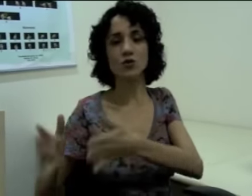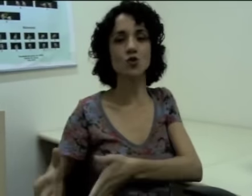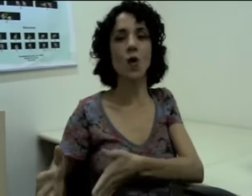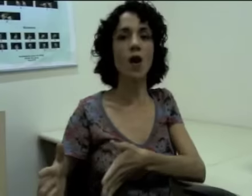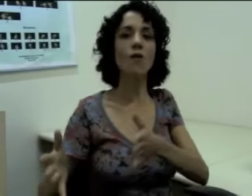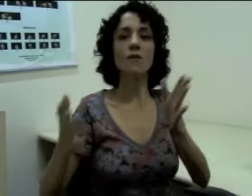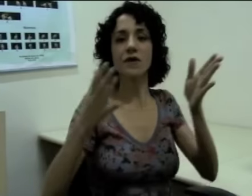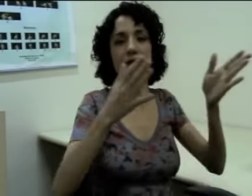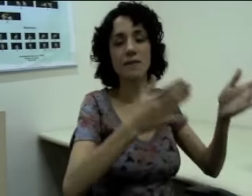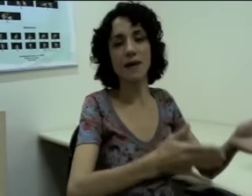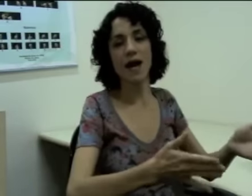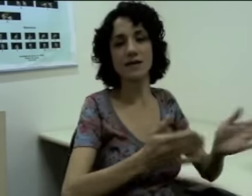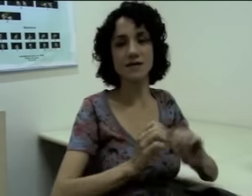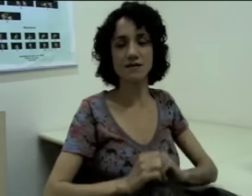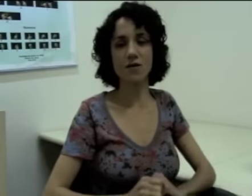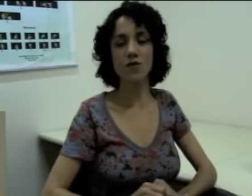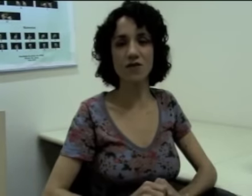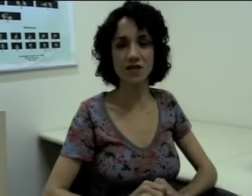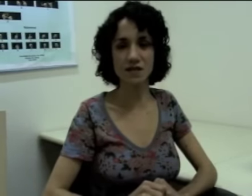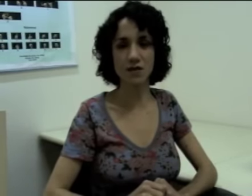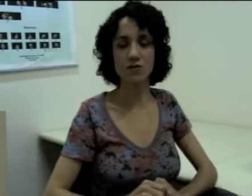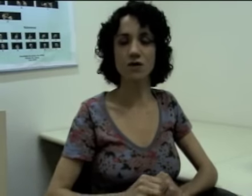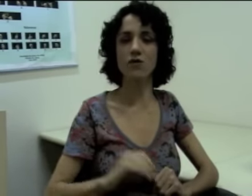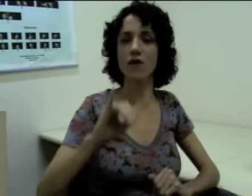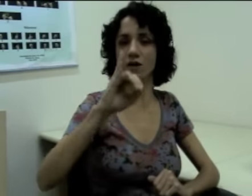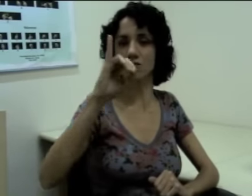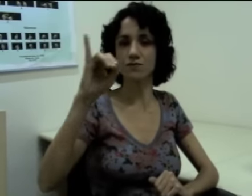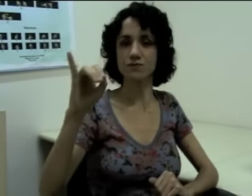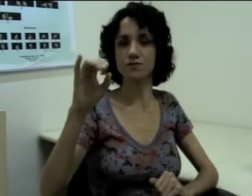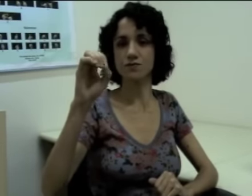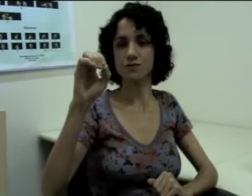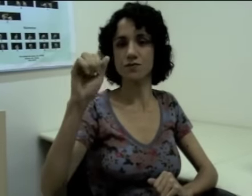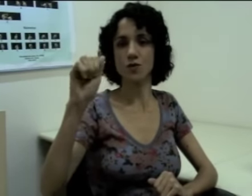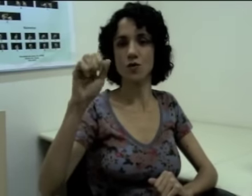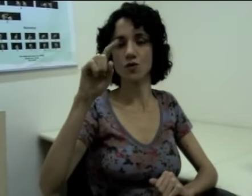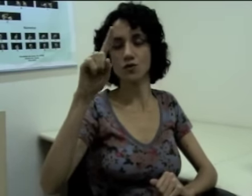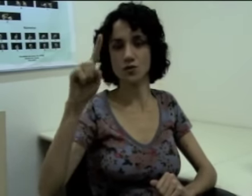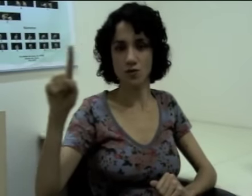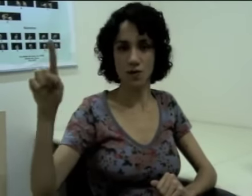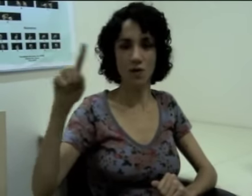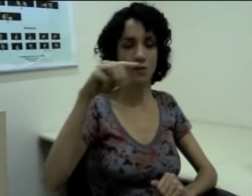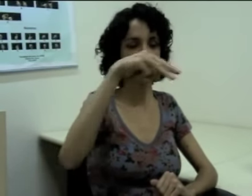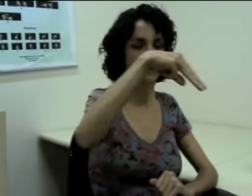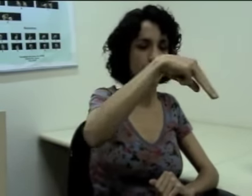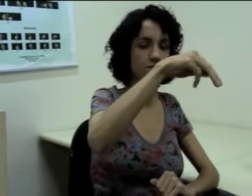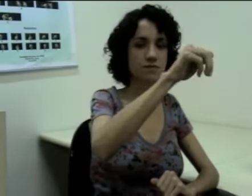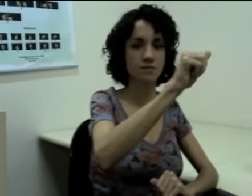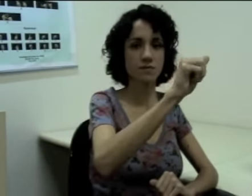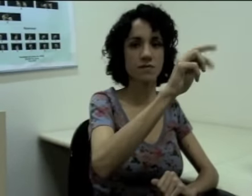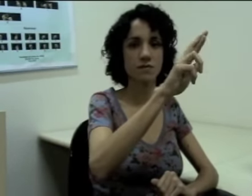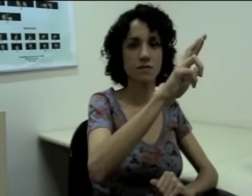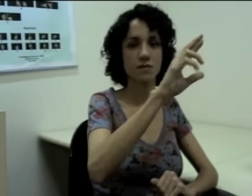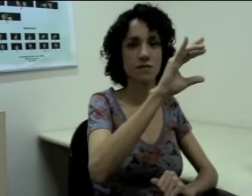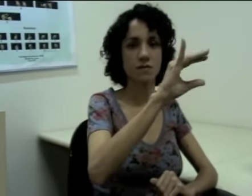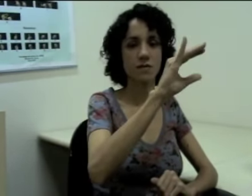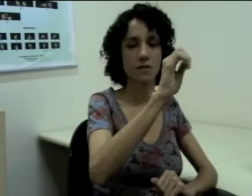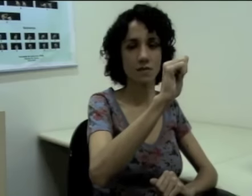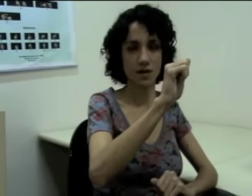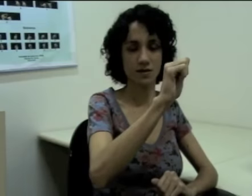João e Márcia estão conversando. Então eu faço (sinalização)